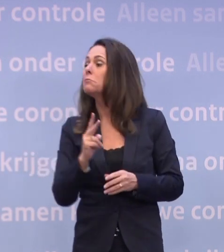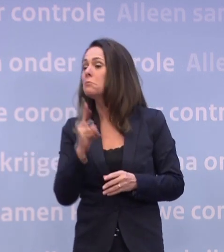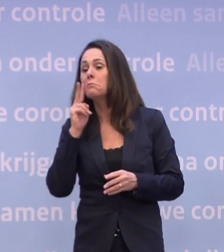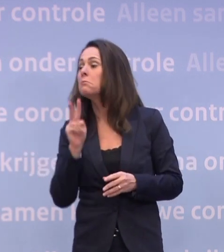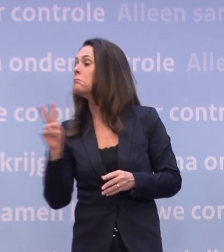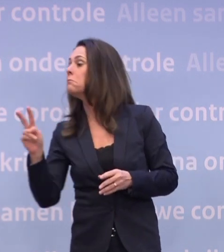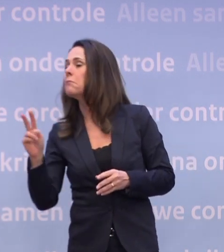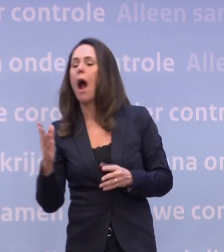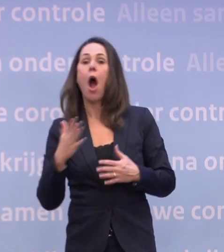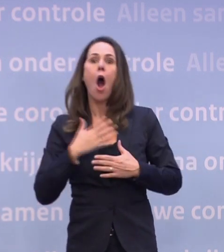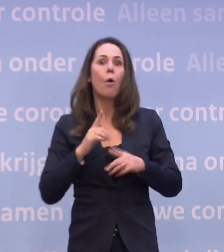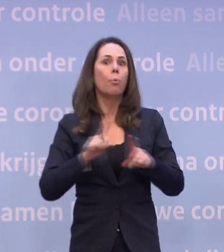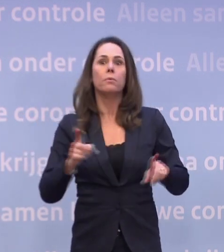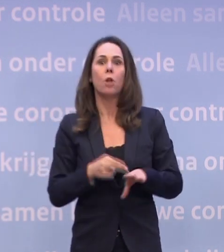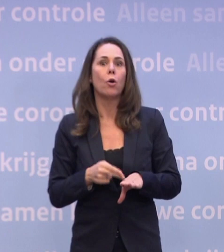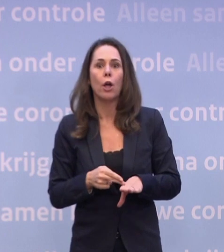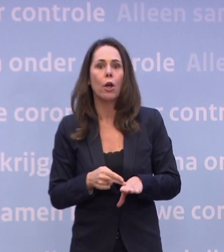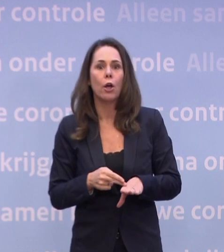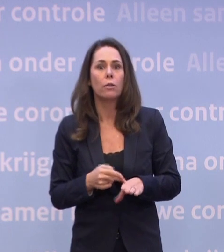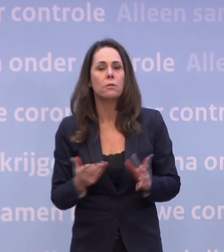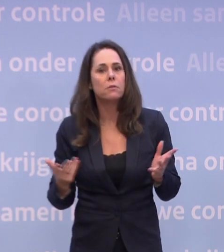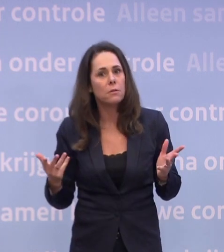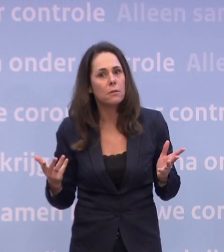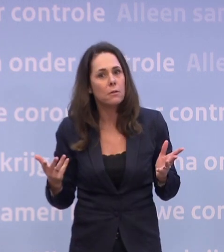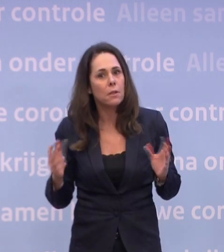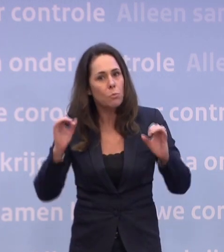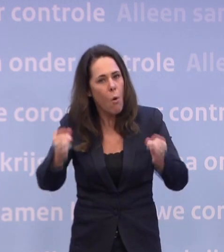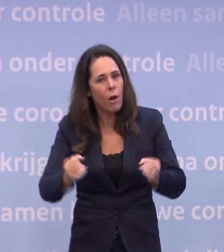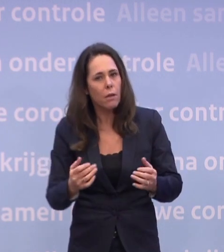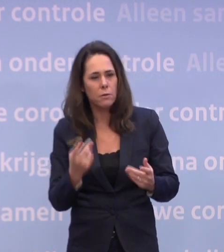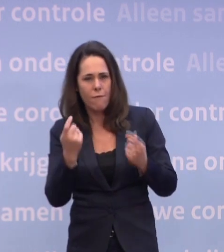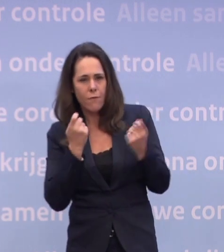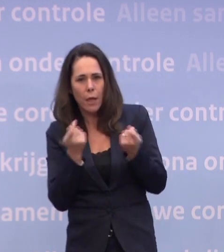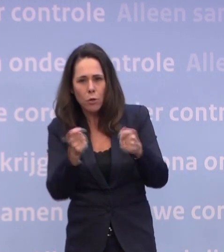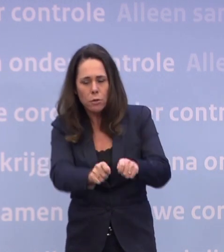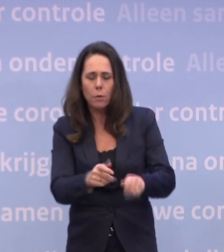Laten we hopen dat dat niet nodig is, want dat kan allemaal niet pijnloos. Pak 'm beet de detailhandel dicht, dat is niet pijnloos.